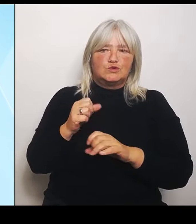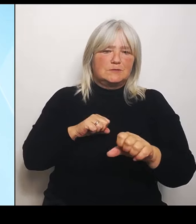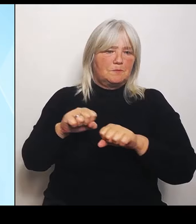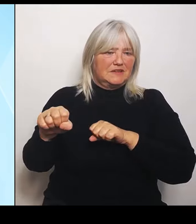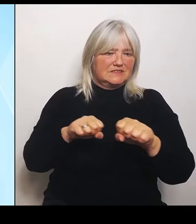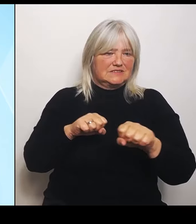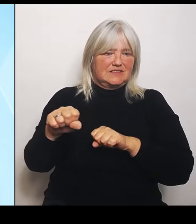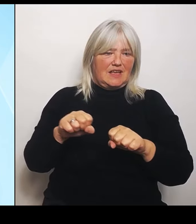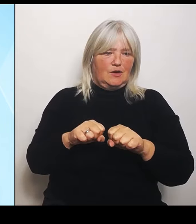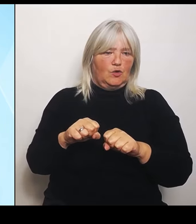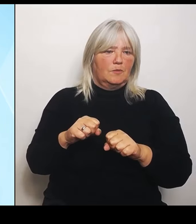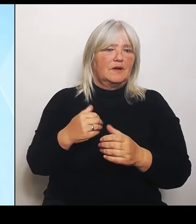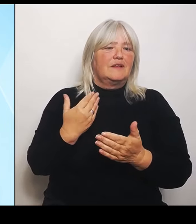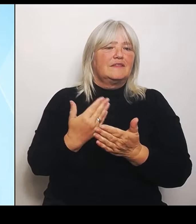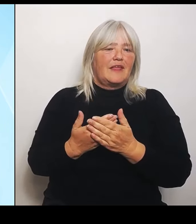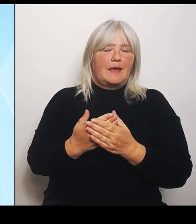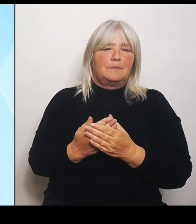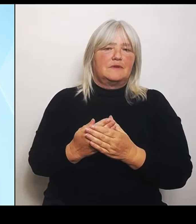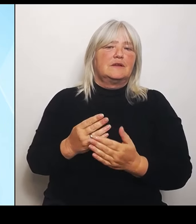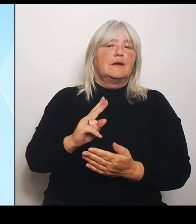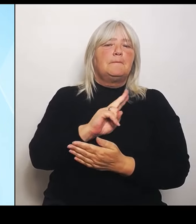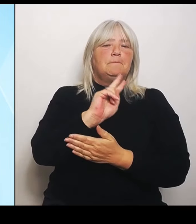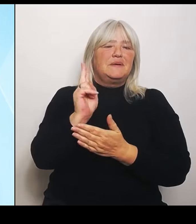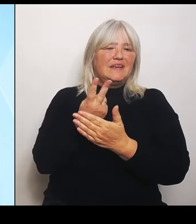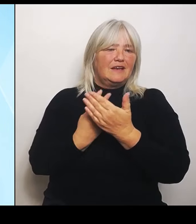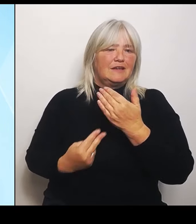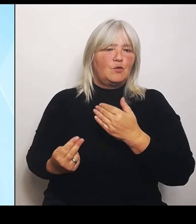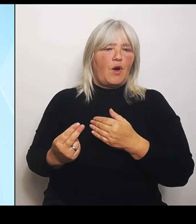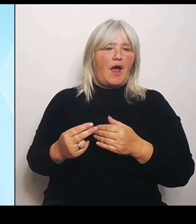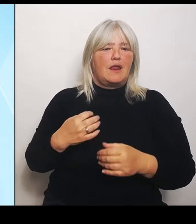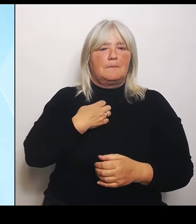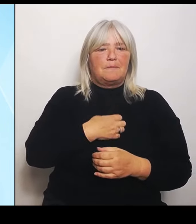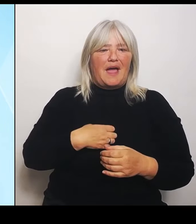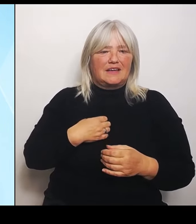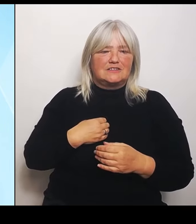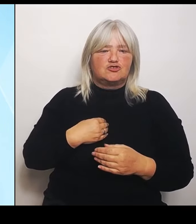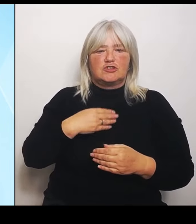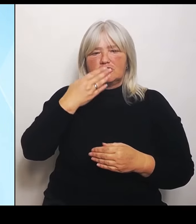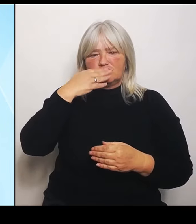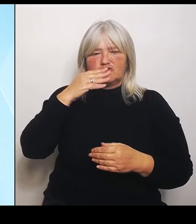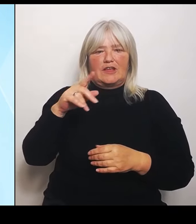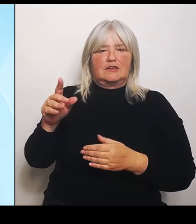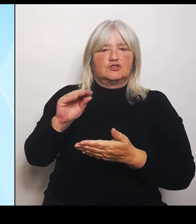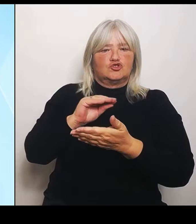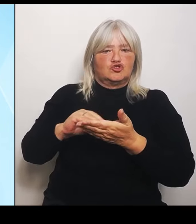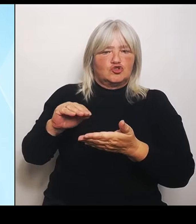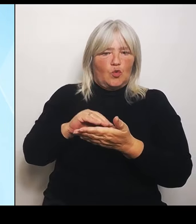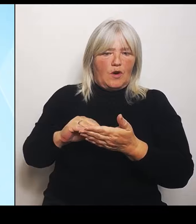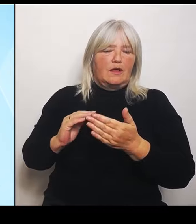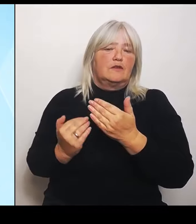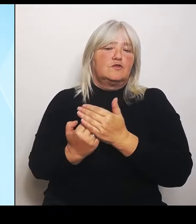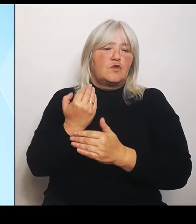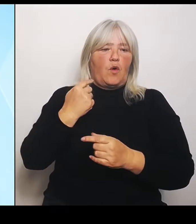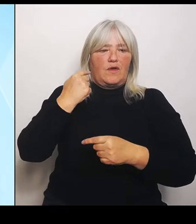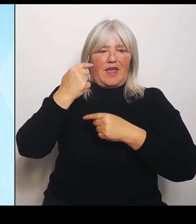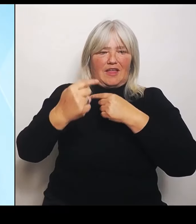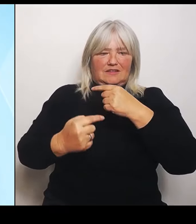bayerisch, tschechische Schule entsprechende Neuentwicklung dieses Schulprofils. Mit der Einrichtung der bilingualen